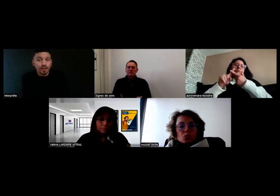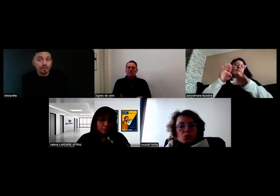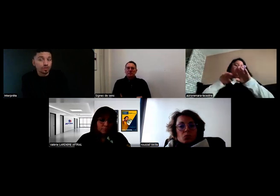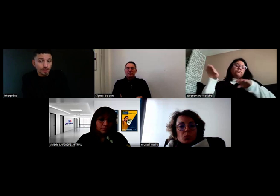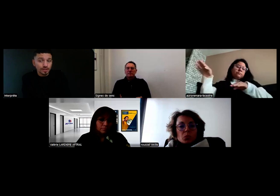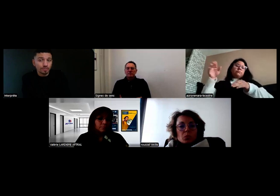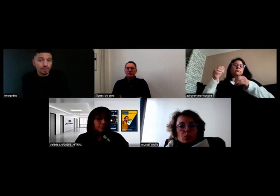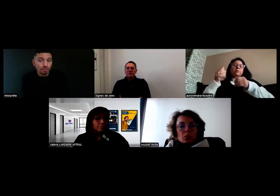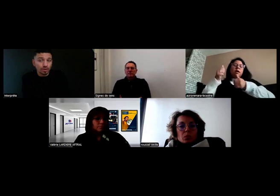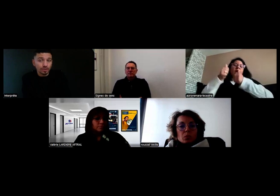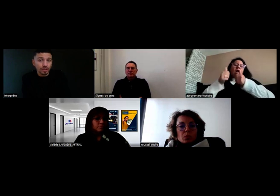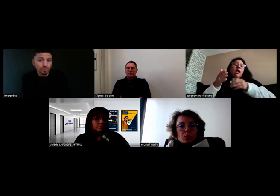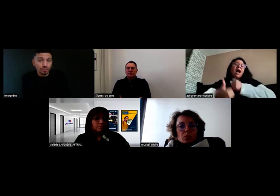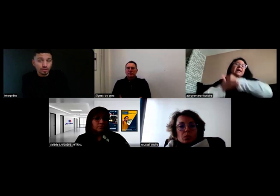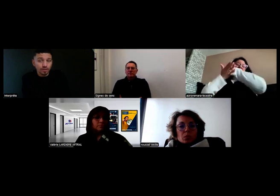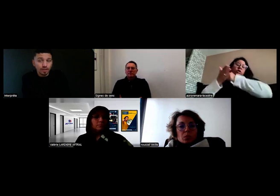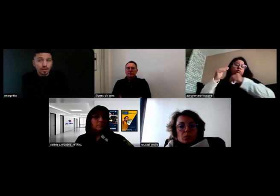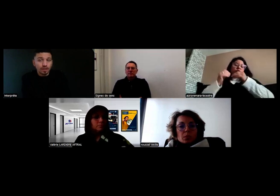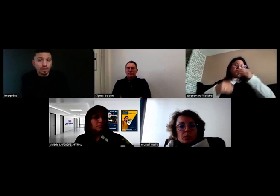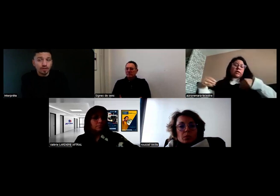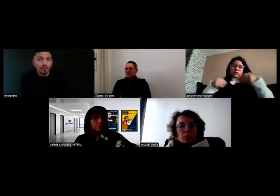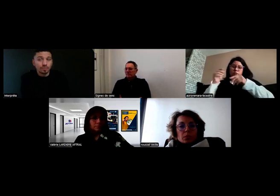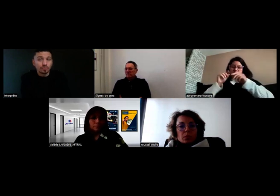Ce que je fais, c'est que je préviens l'employeur directement